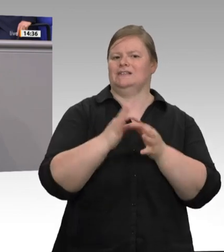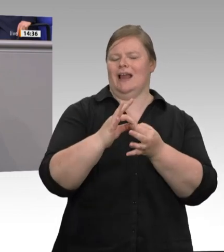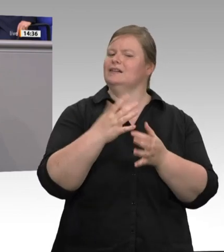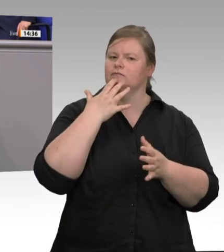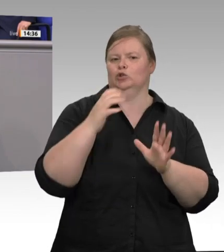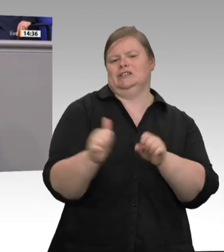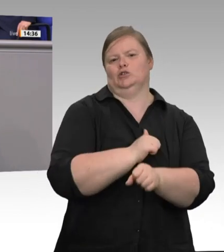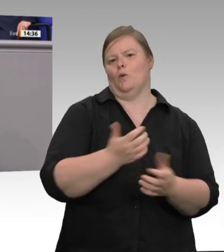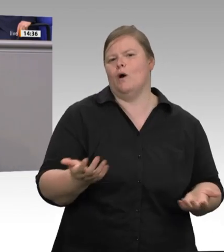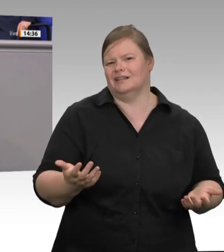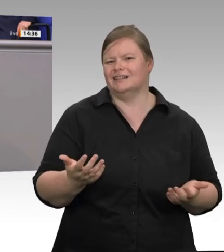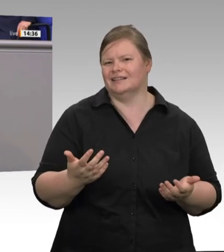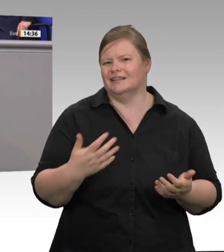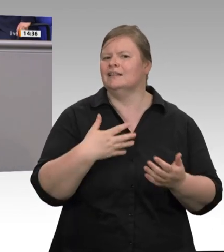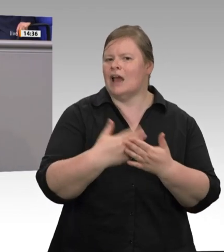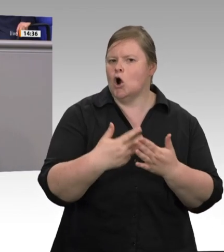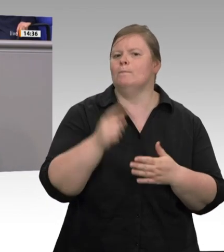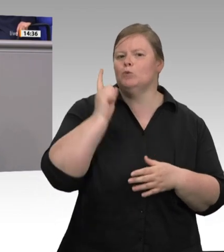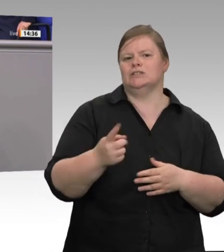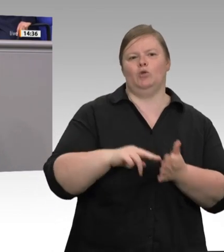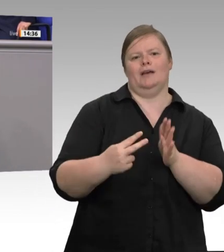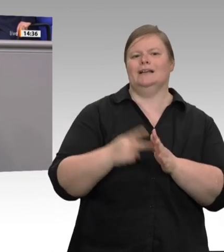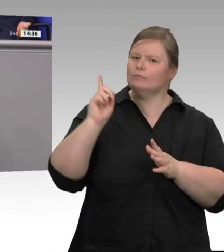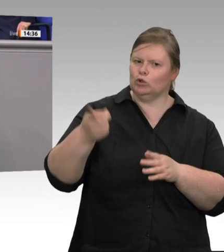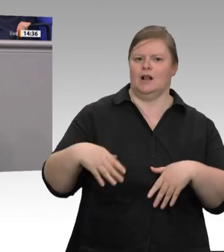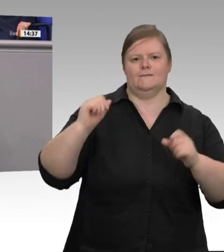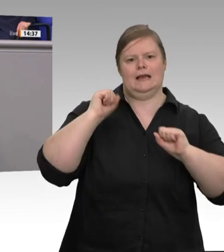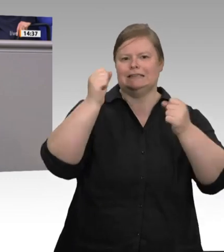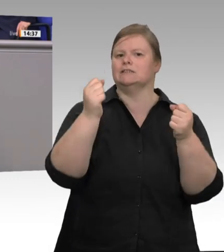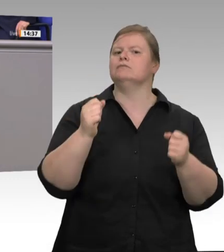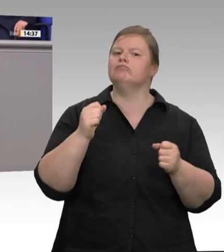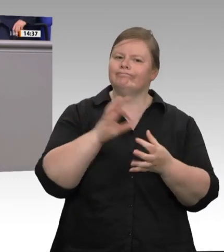die Politik – ich zitiere –, „ein auf Ausbeutung basierendes Geschäftsmodell“ in